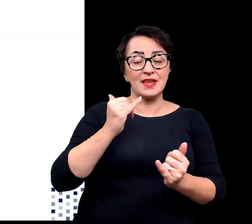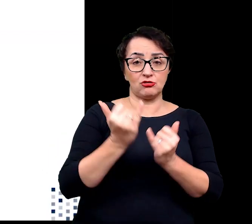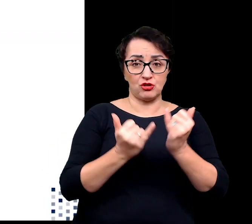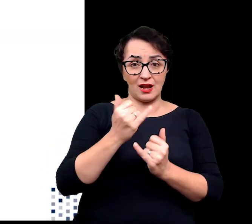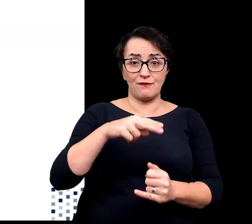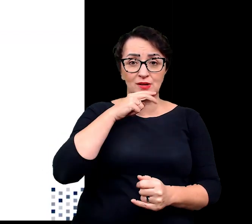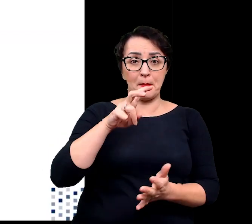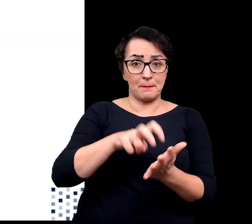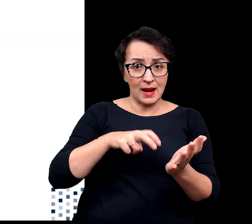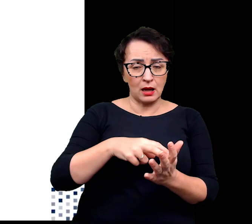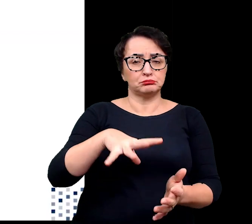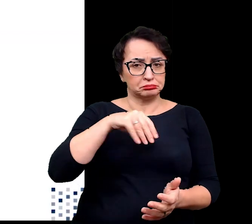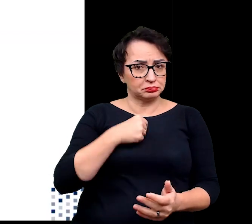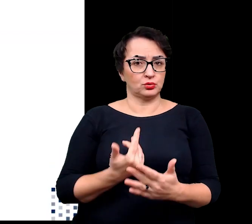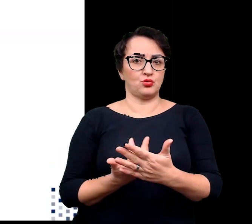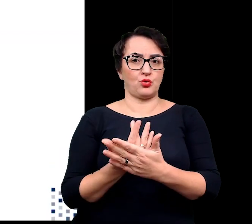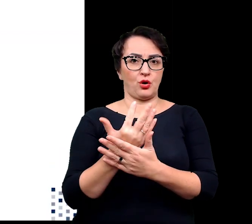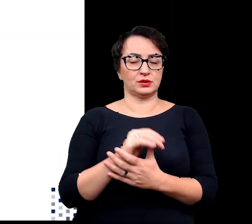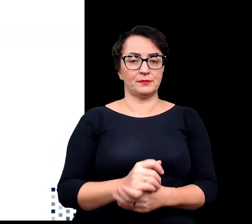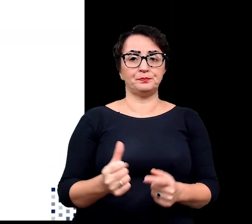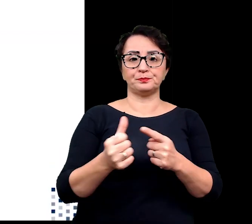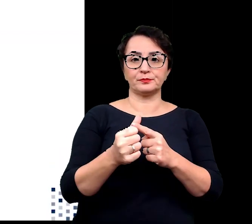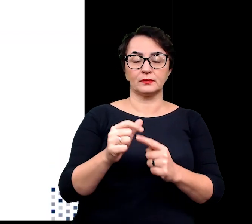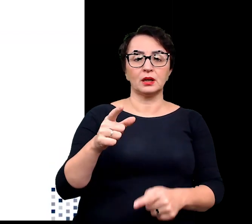Pierwszą strategie reprezentują sukulenty,